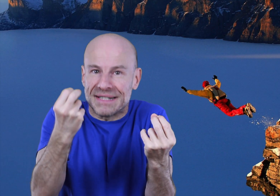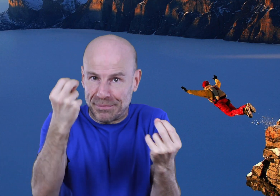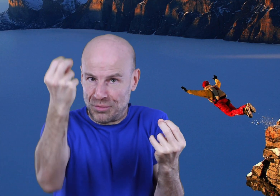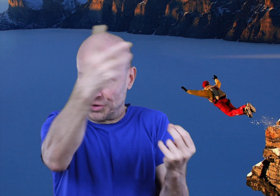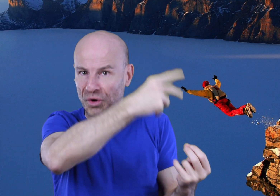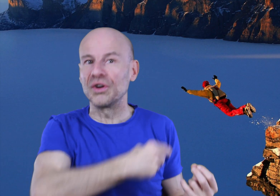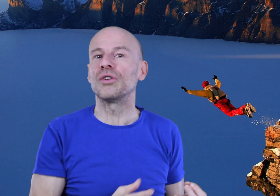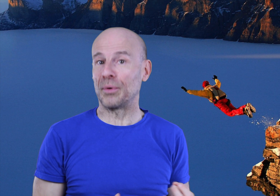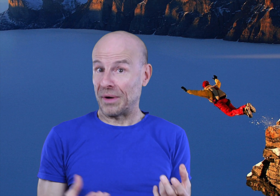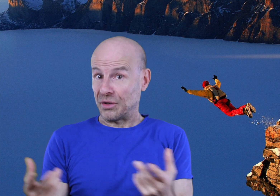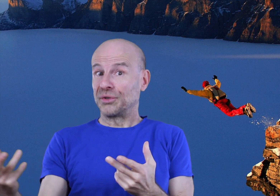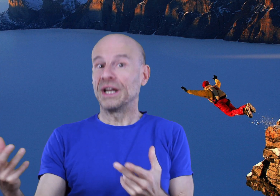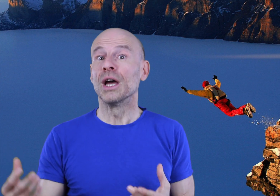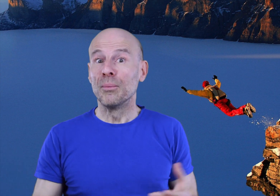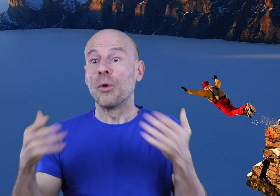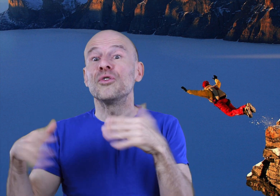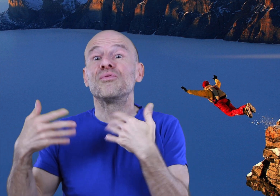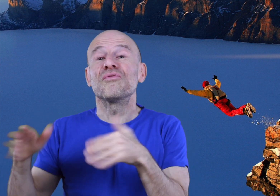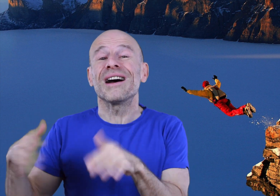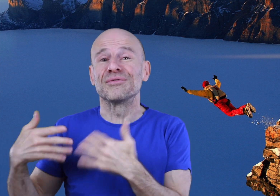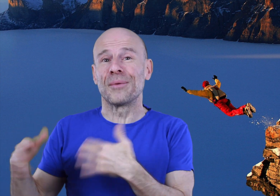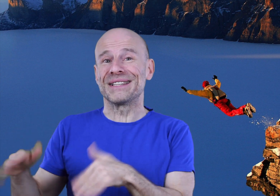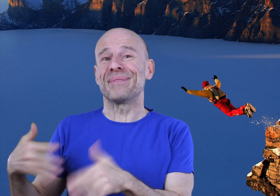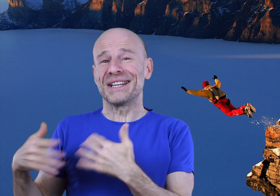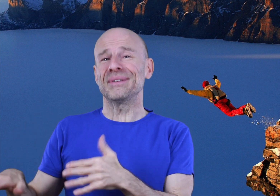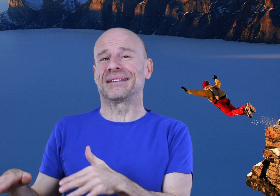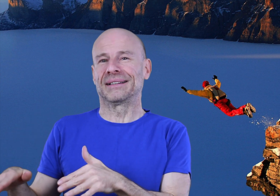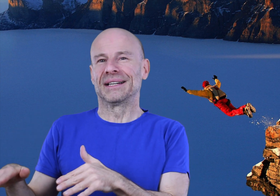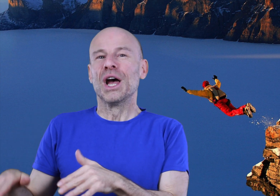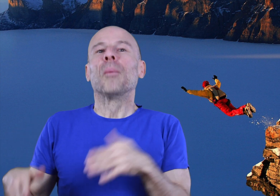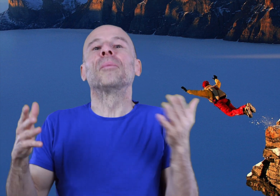simplement de mentor pendant un temps donné pour mieux pouvoir vous en passer par la suite;